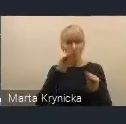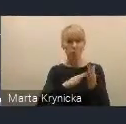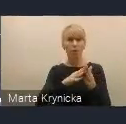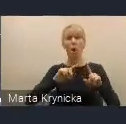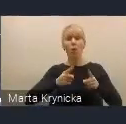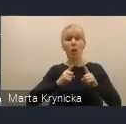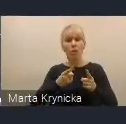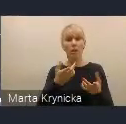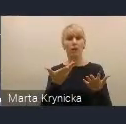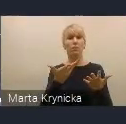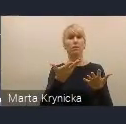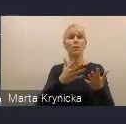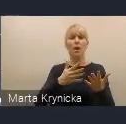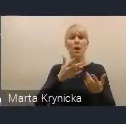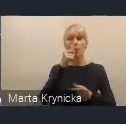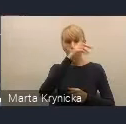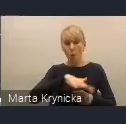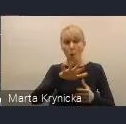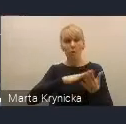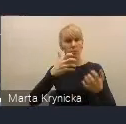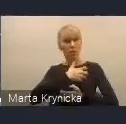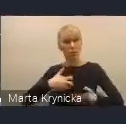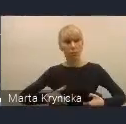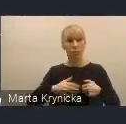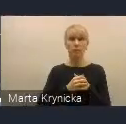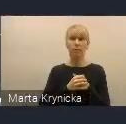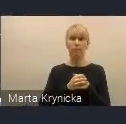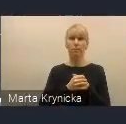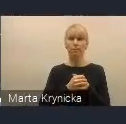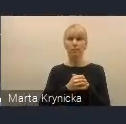Jest to również ważny aspekt, myślę, mający też przełożenie